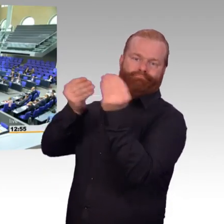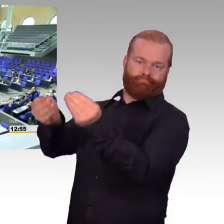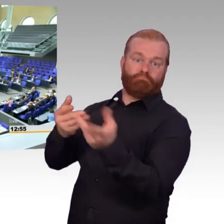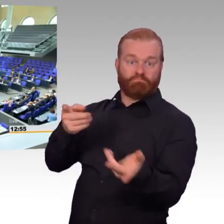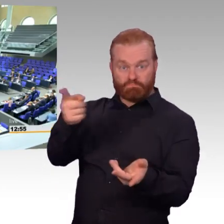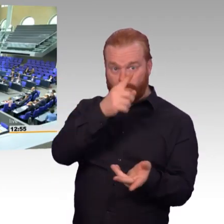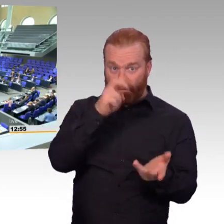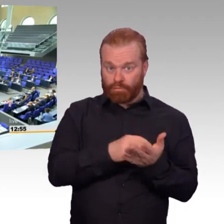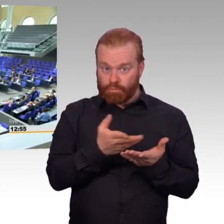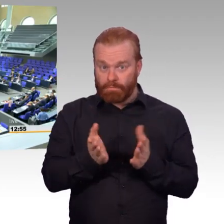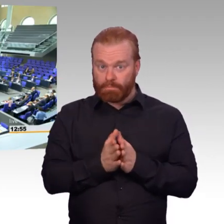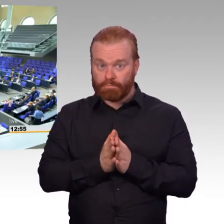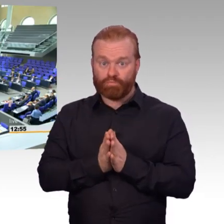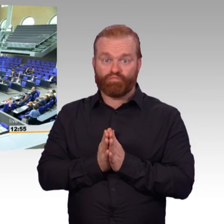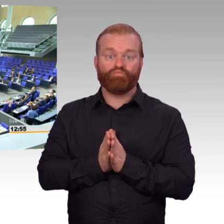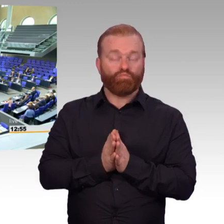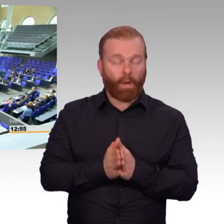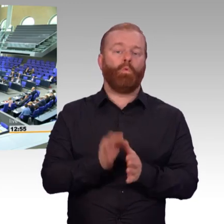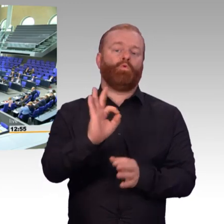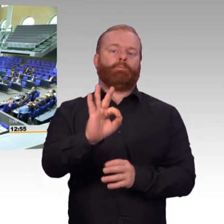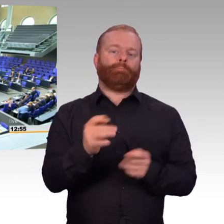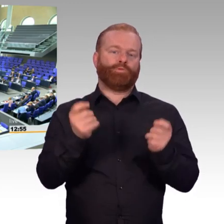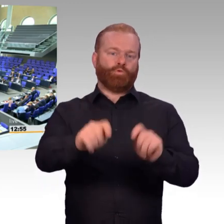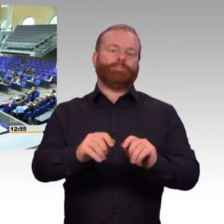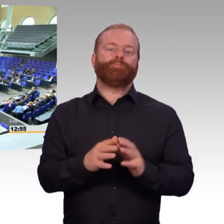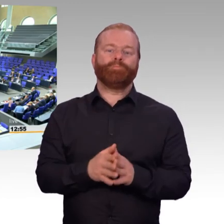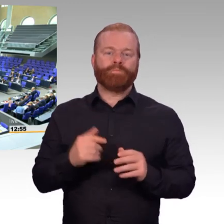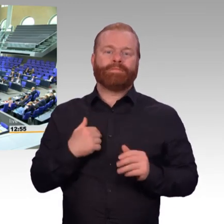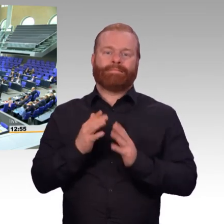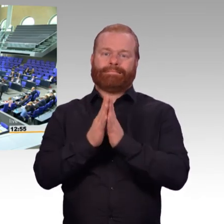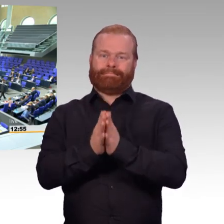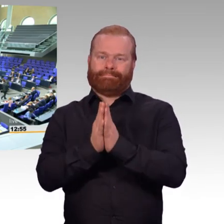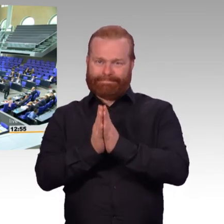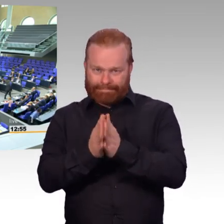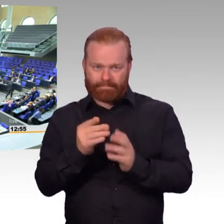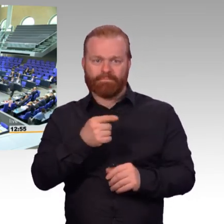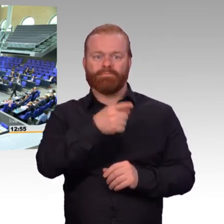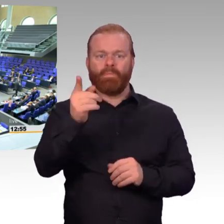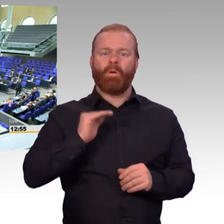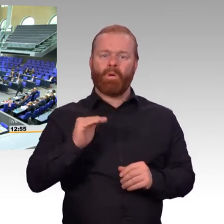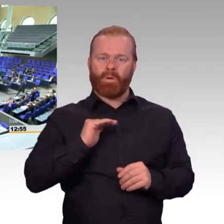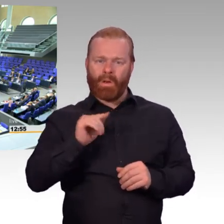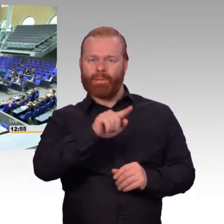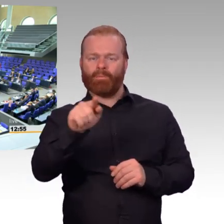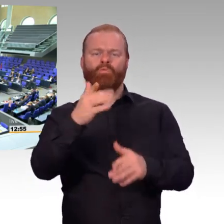die Plätze zu tauschen oder den Saal zu verlassen.